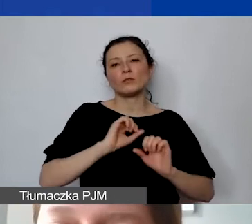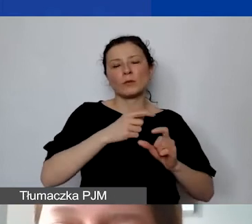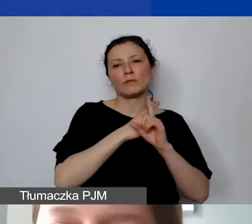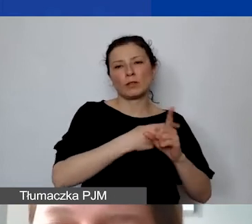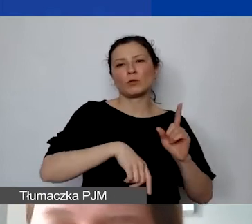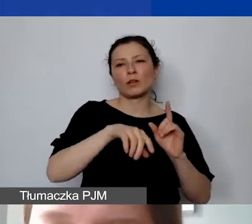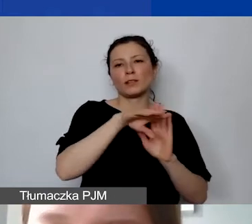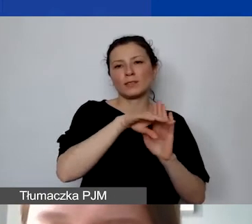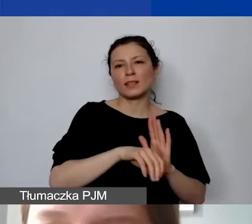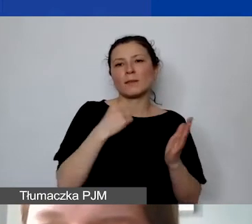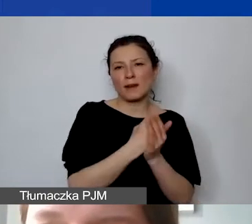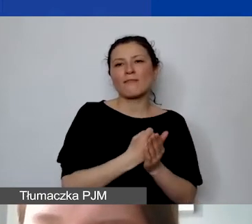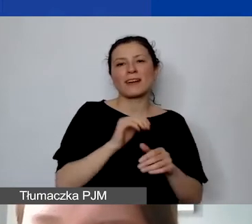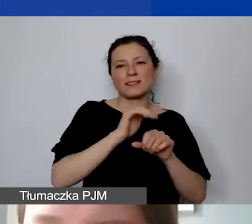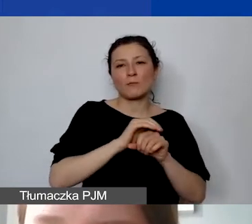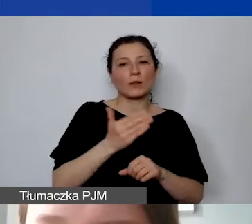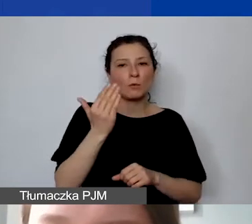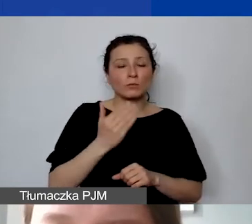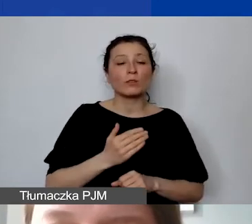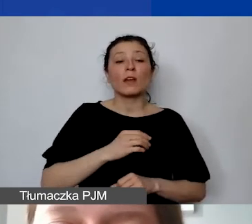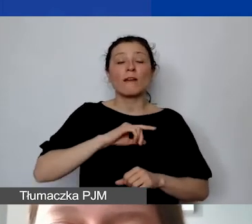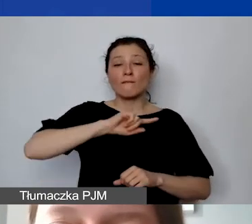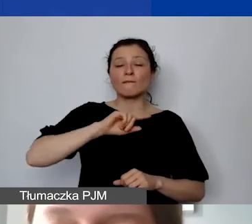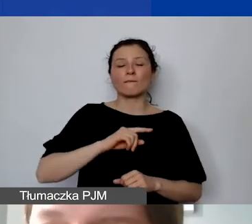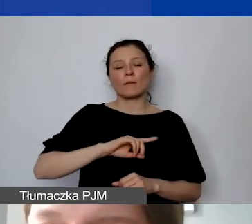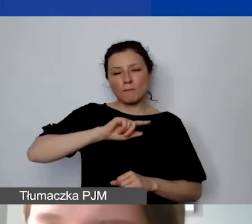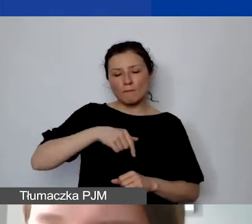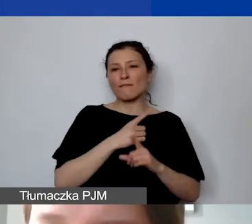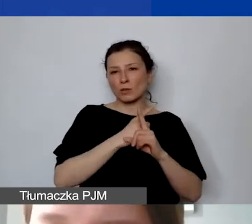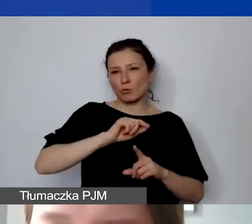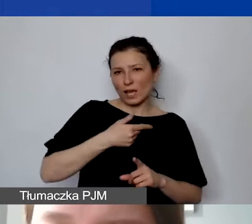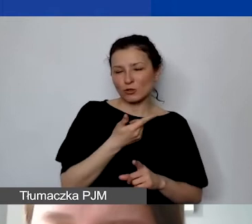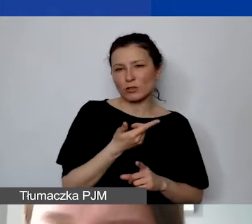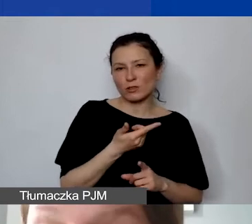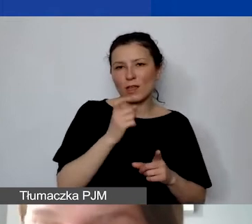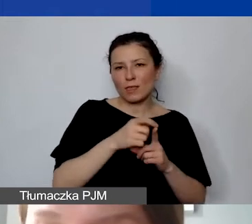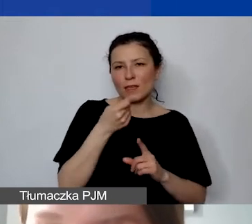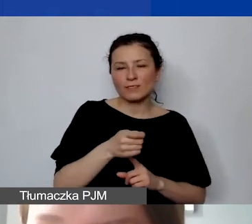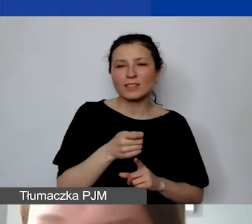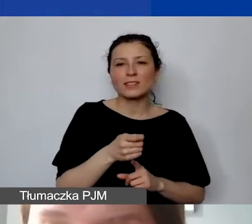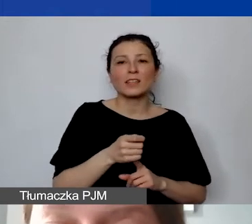W naszej definicji środki, które przyznajemy, nie są funduszami publicznymi.